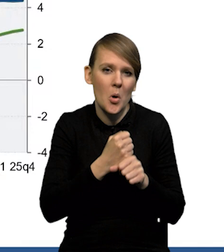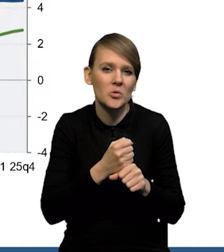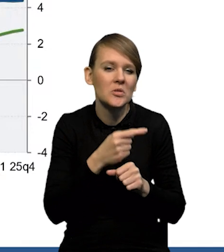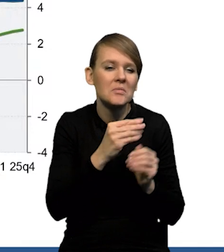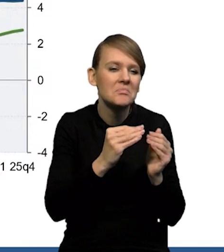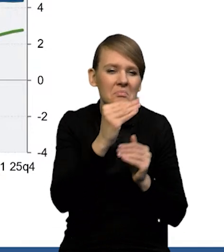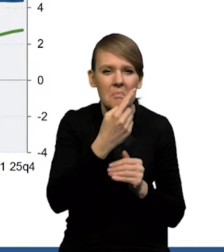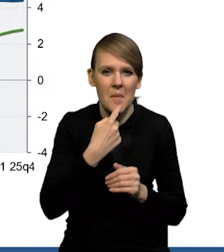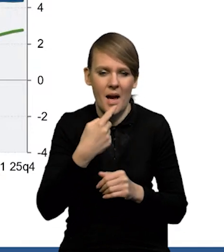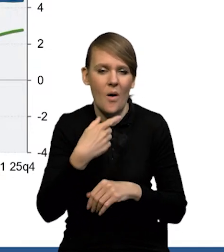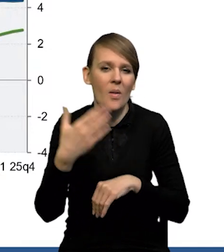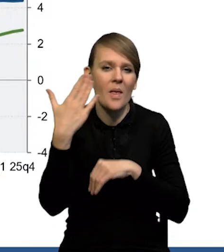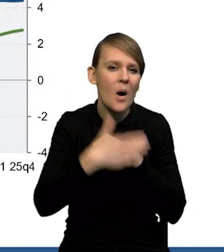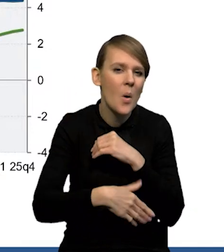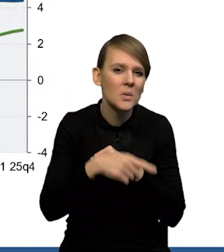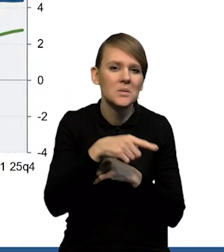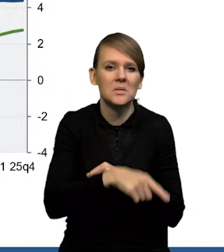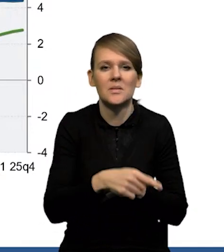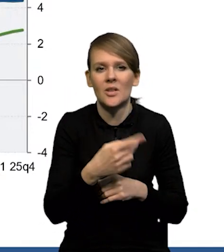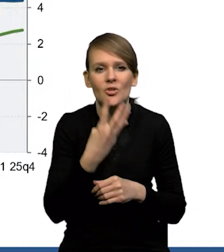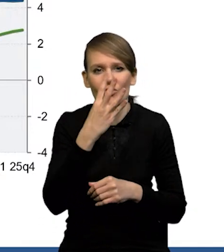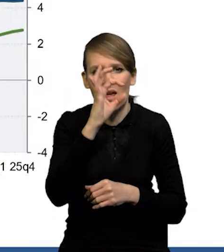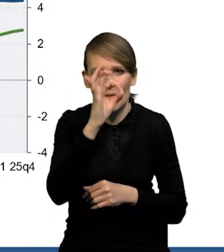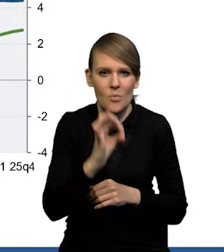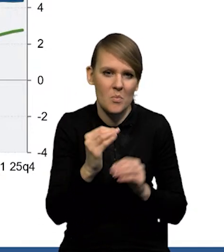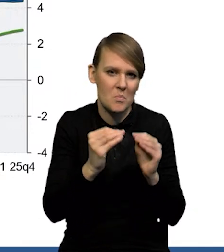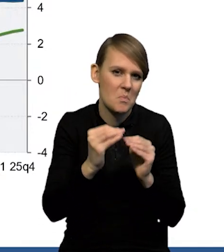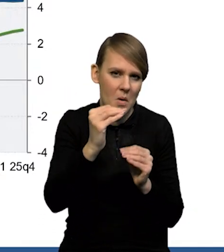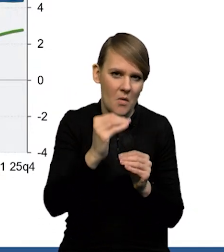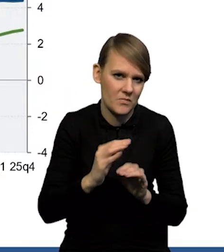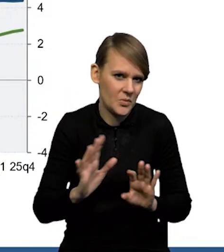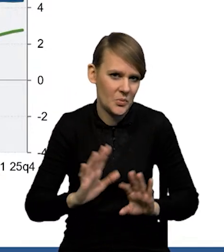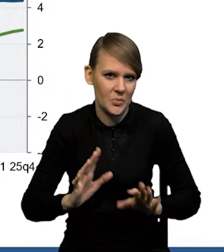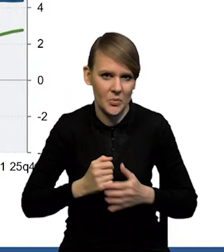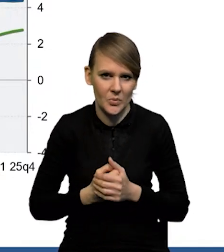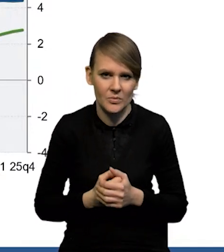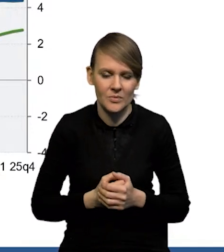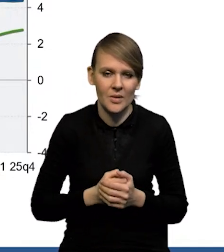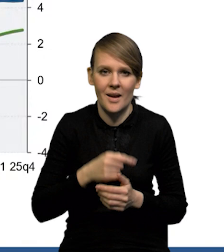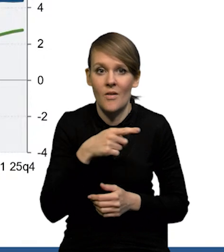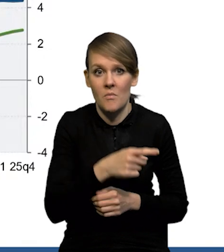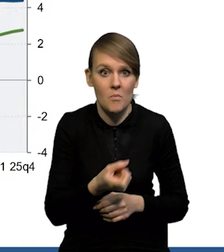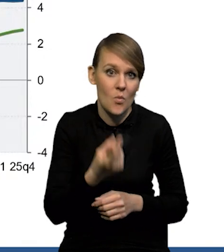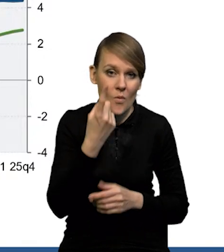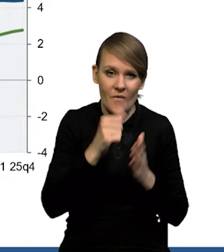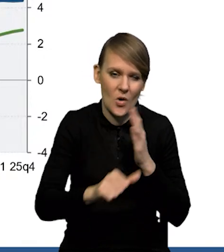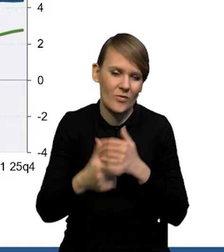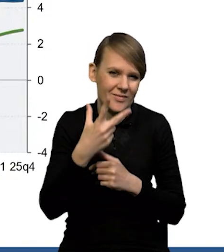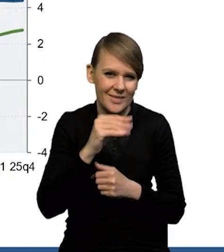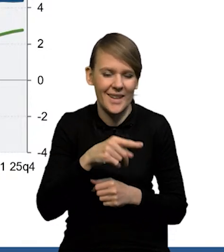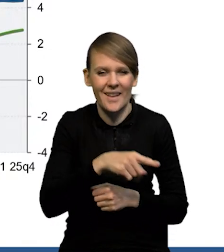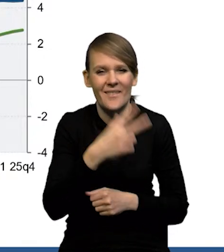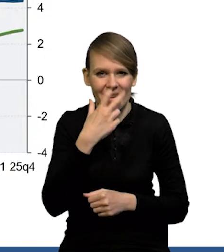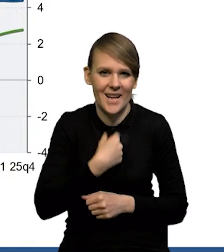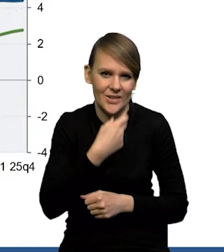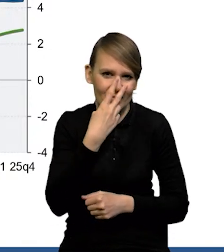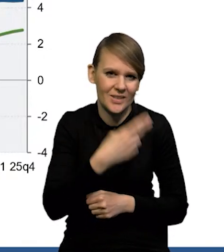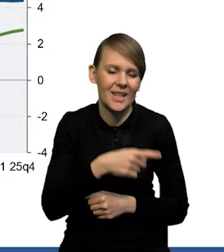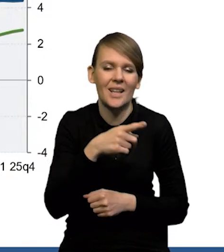ono na koniec horyzontu projekcji kształtuje się nieco powyżej 4%. Nie jest to coś wyjątkowego. To znaczy widać wyraźnie, że bardzo podobnie reagują